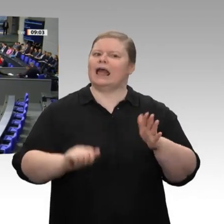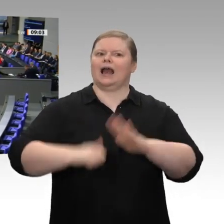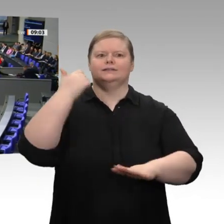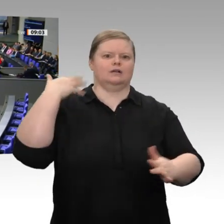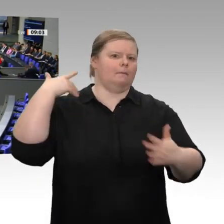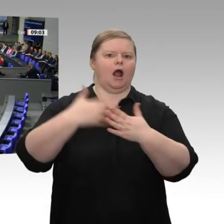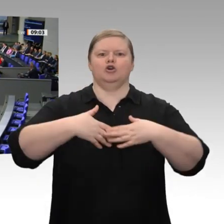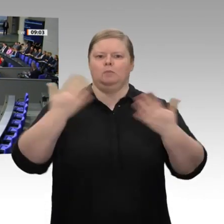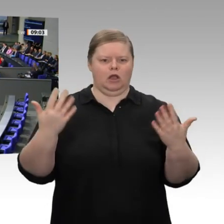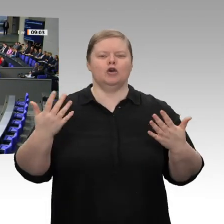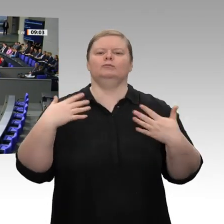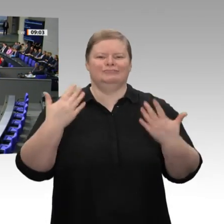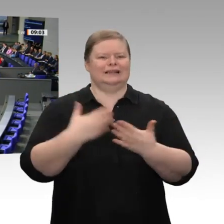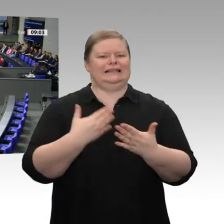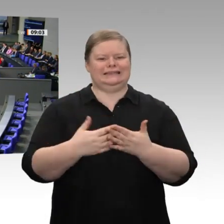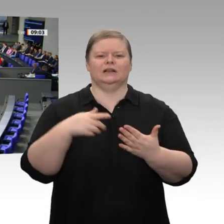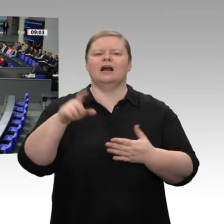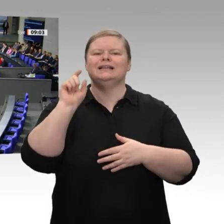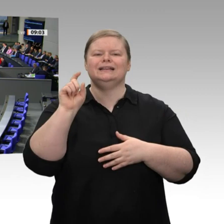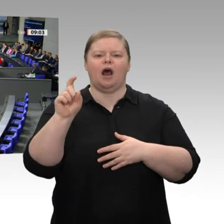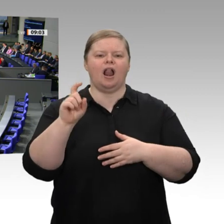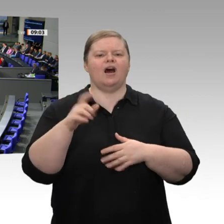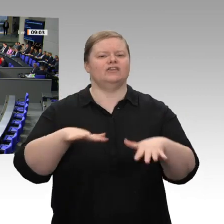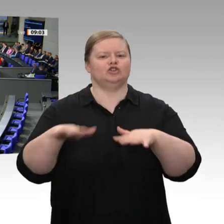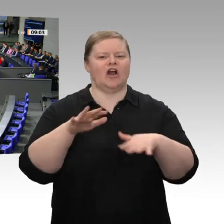um auf diese Art und Weise die Transformation im digitalen Bereich, den